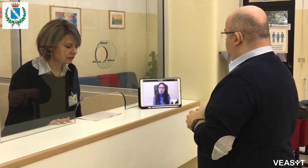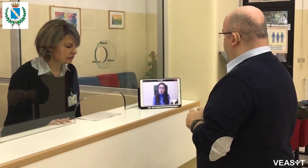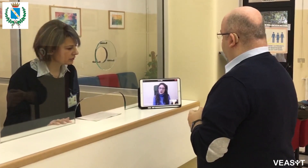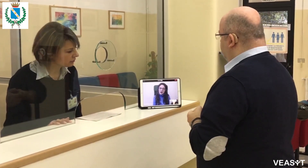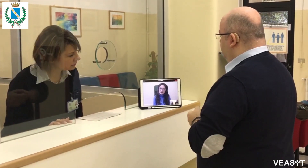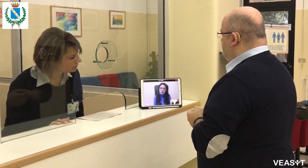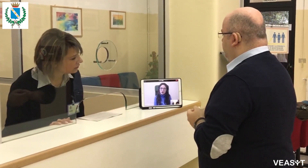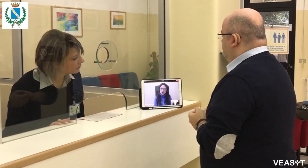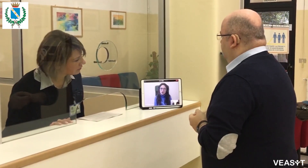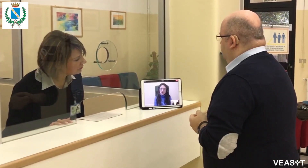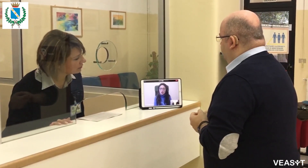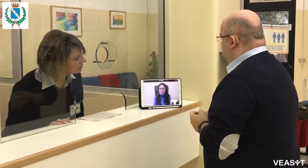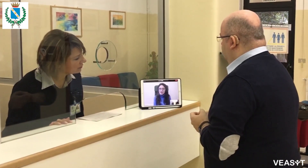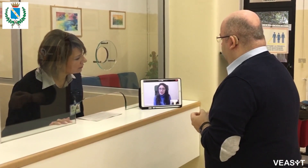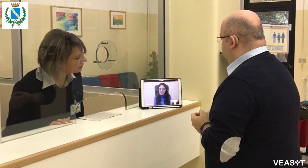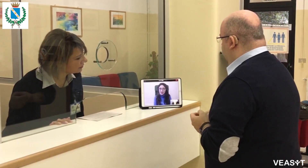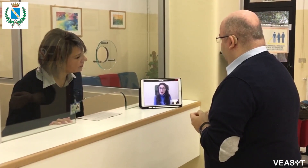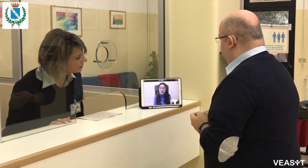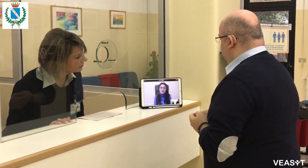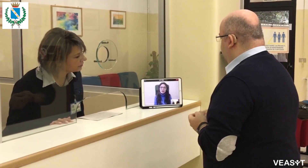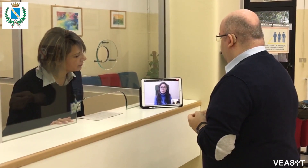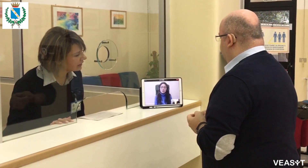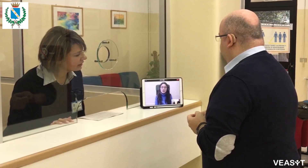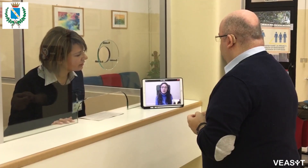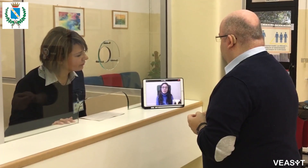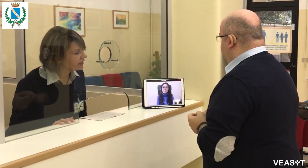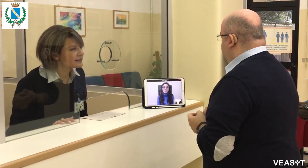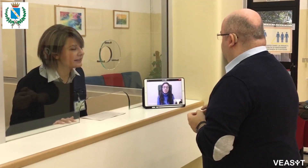se c'è qualche bando aperto, pubblico.